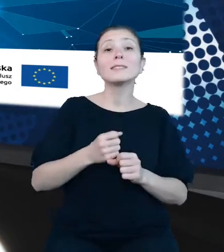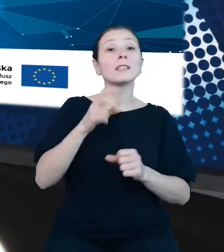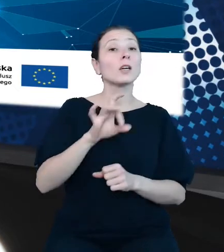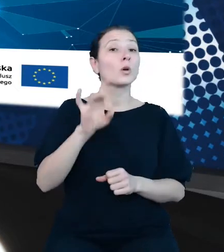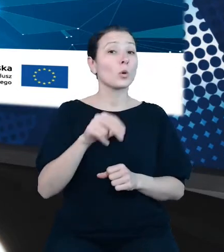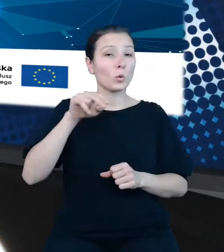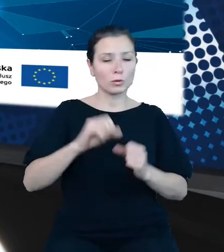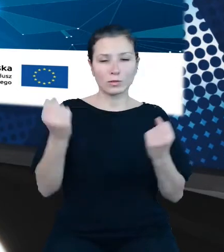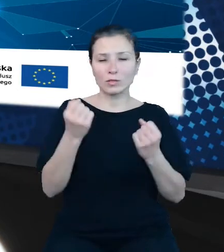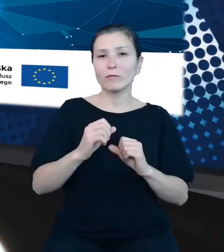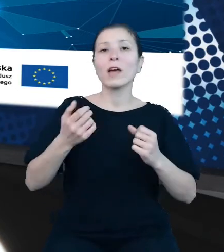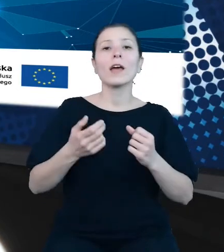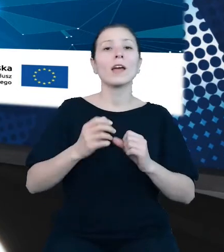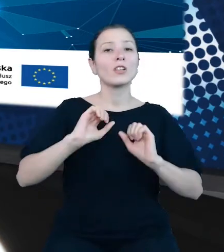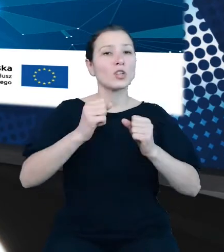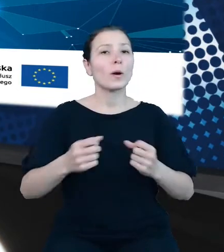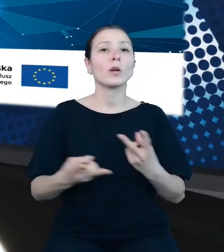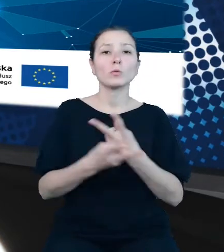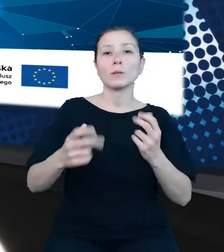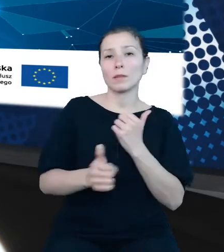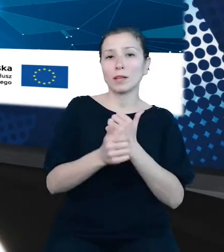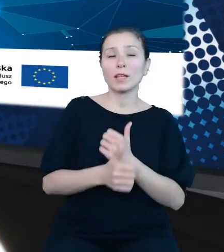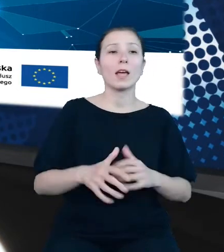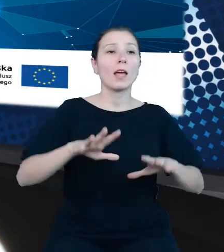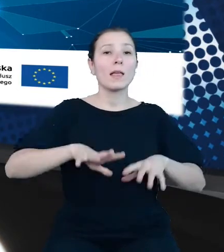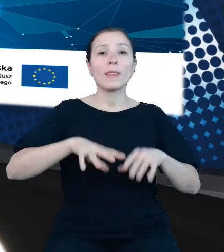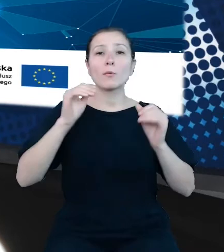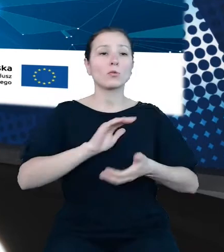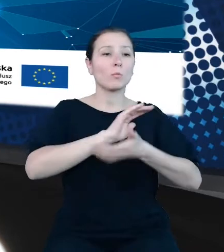danych, początkowo w formie publikacji tradycyjnych, w tym zbiorczych